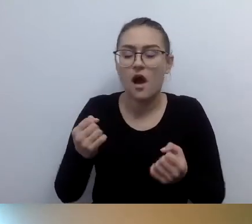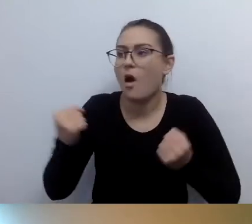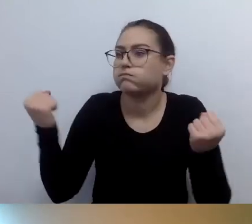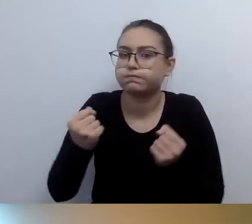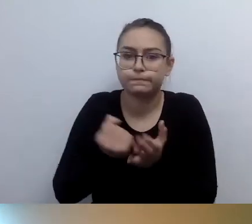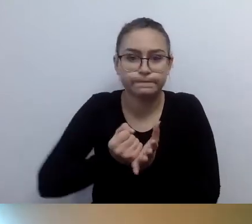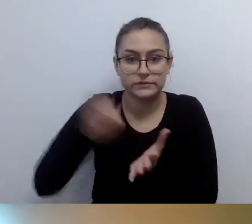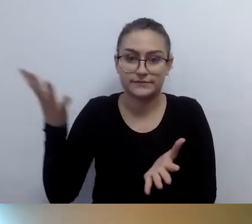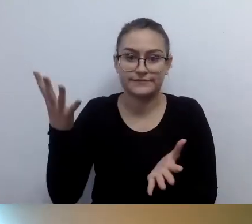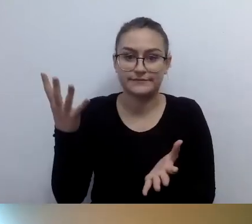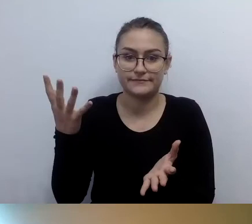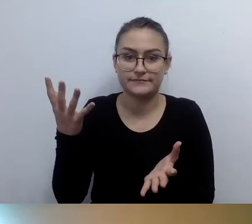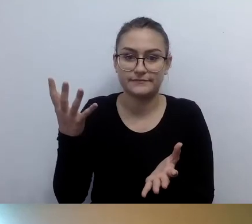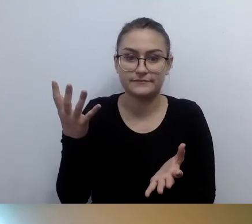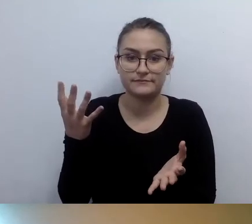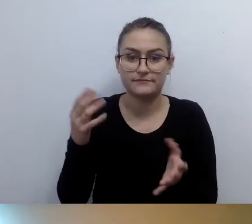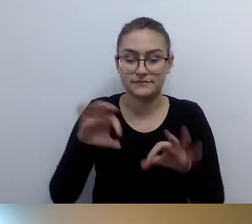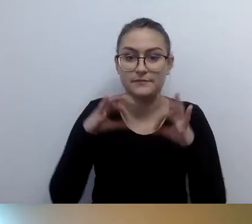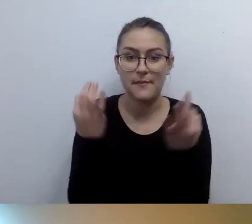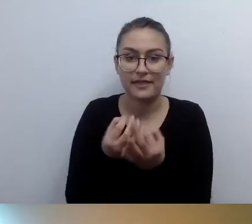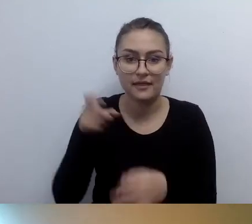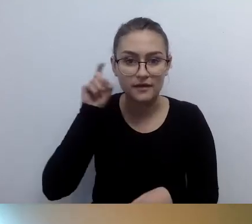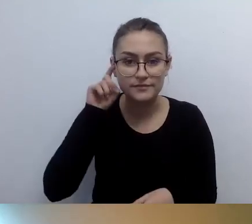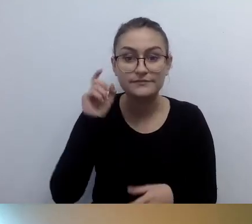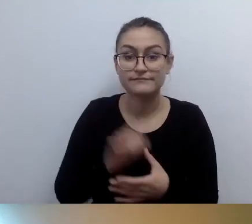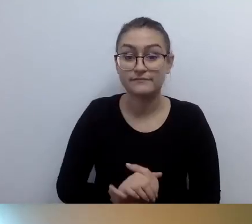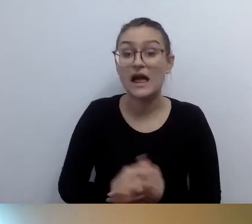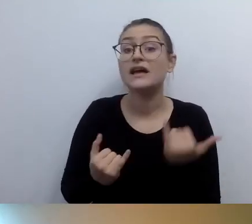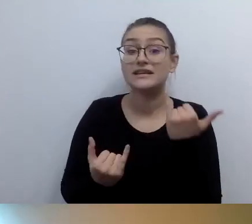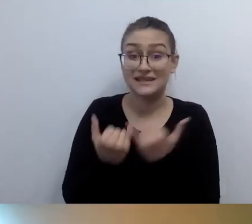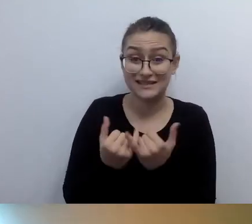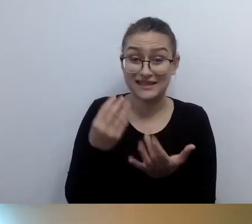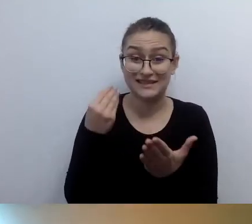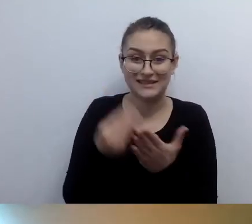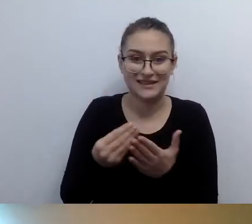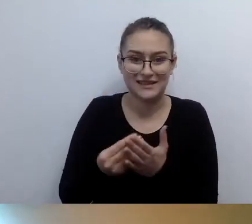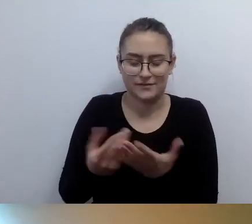Jeśli przerazi was cena, sprawdźcie, jak to wygląda u kogoś innego.